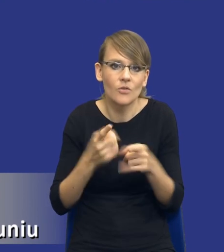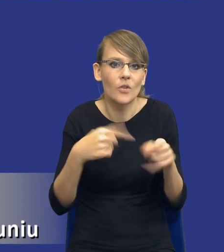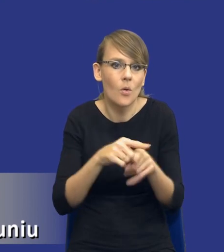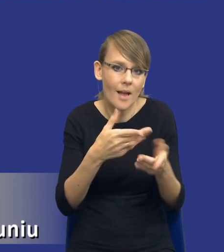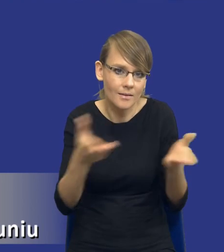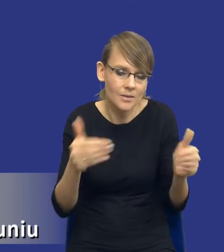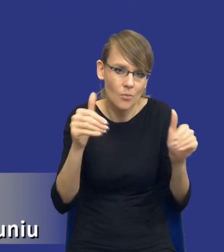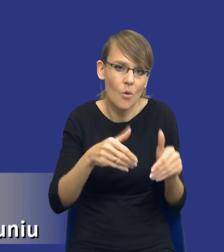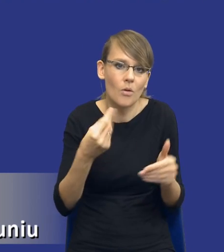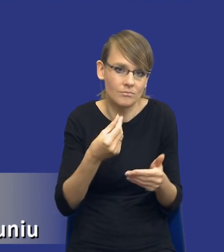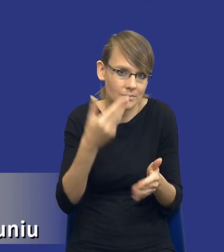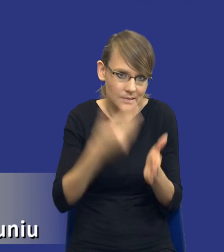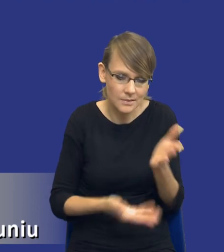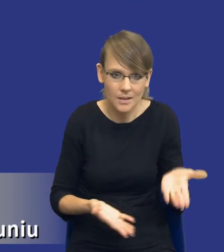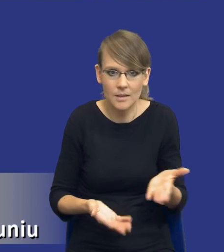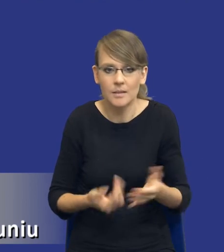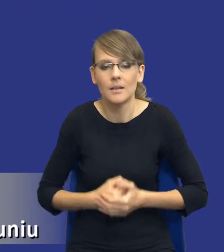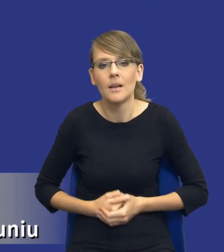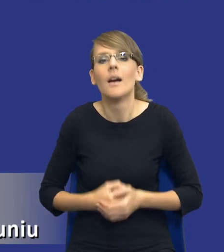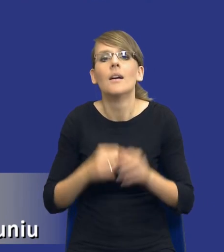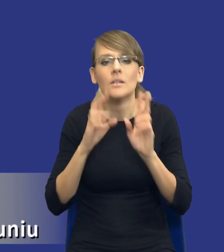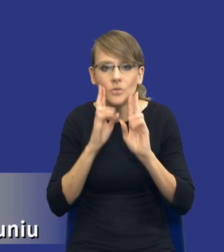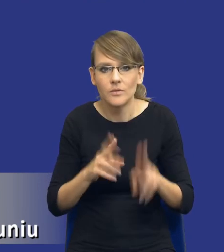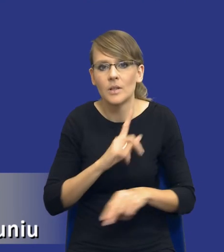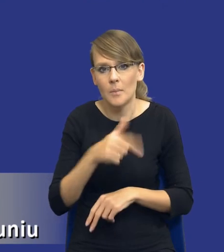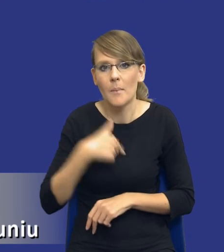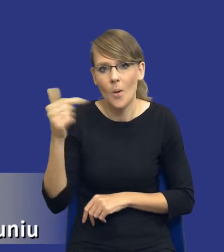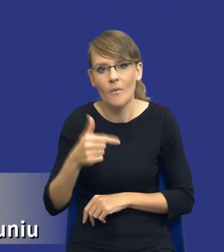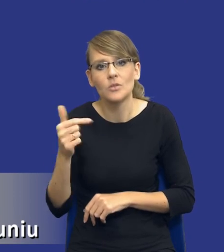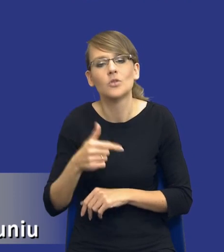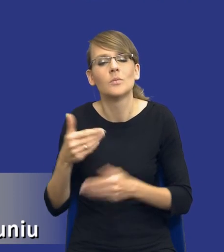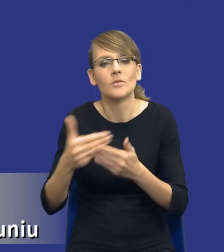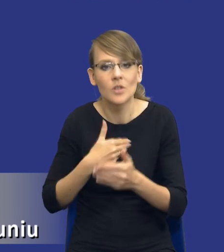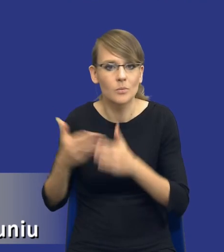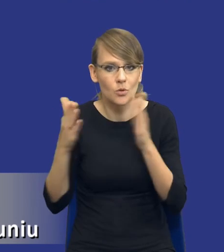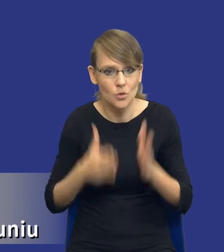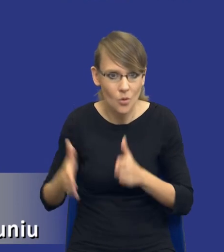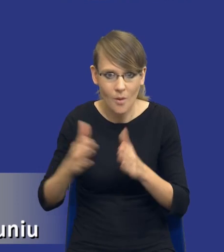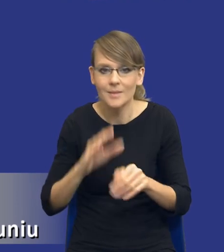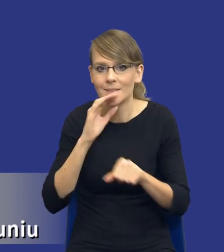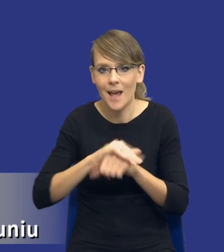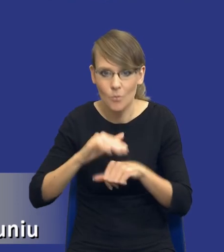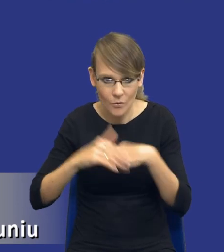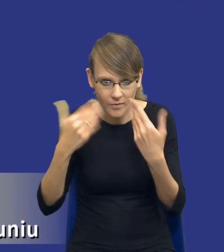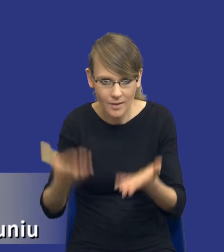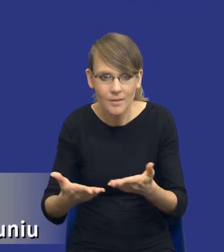związku z tym rzeczywiście powinniśmy przygotowywać się do tego udzielenia zamówienia publicznego na spokojnie.